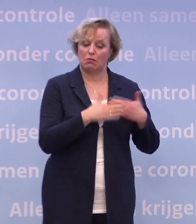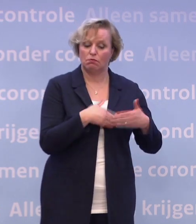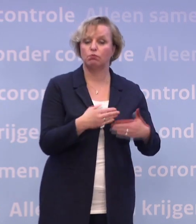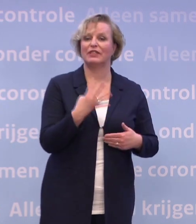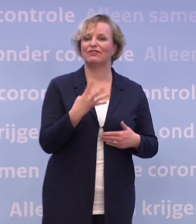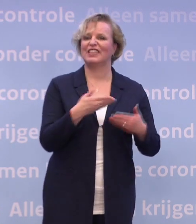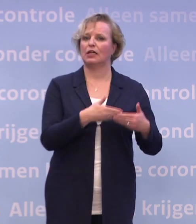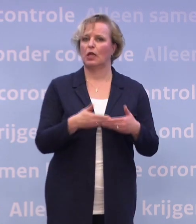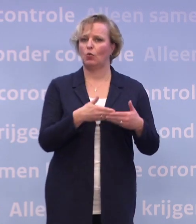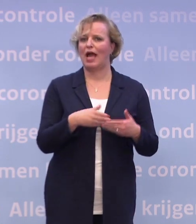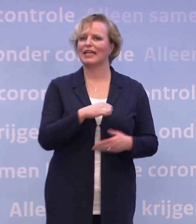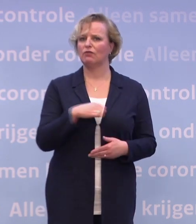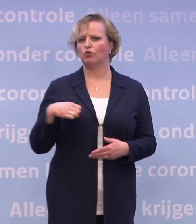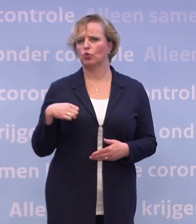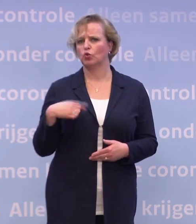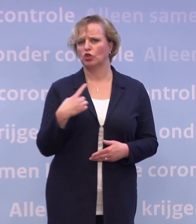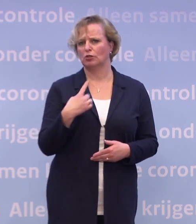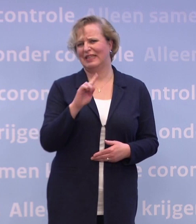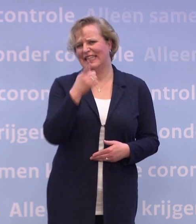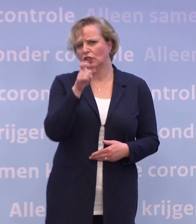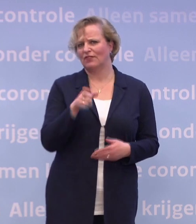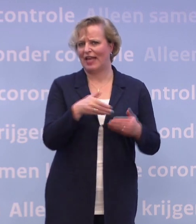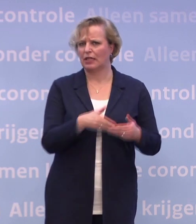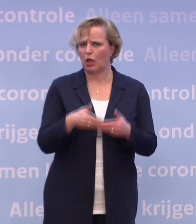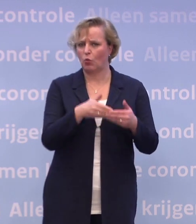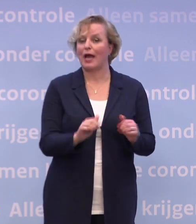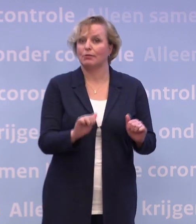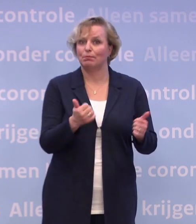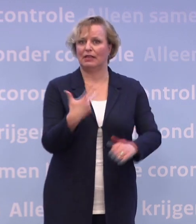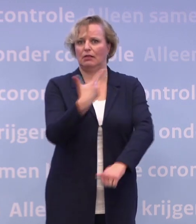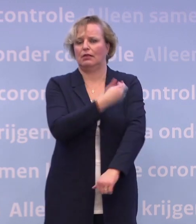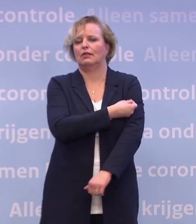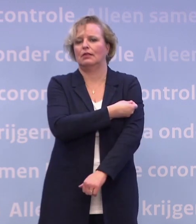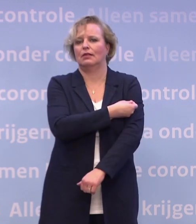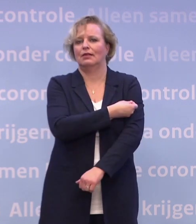...om op z'n vroegst in die eerste week van januari te kunnen gaan vaccineren. Nu weten we een aantal dingen meer.